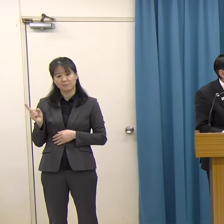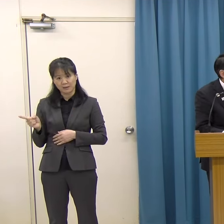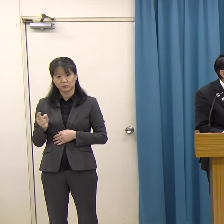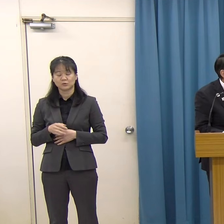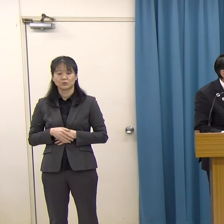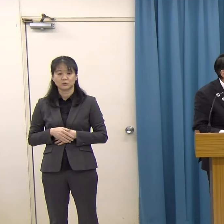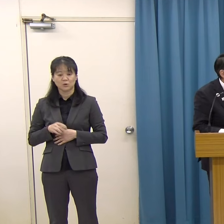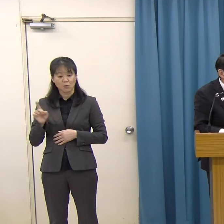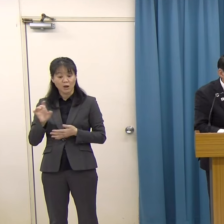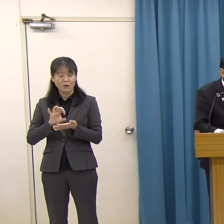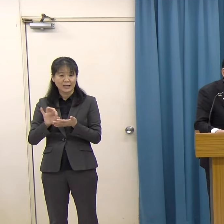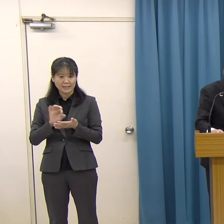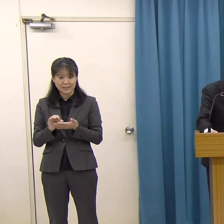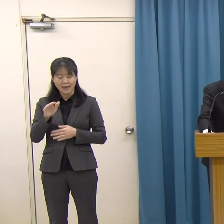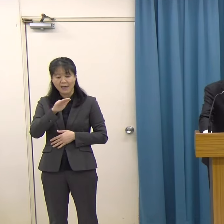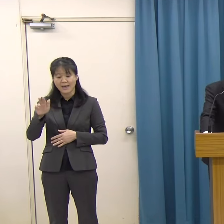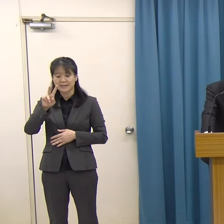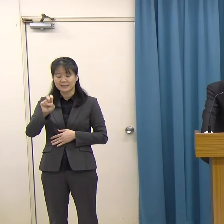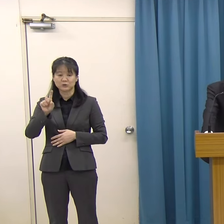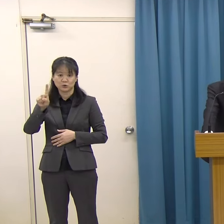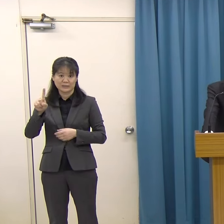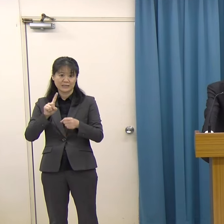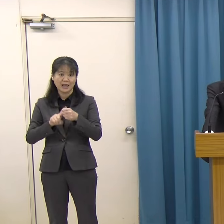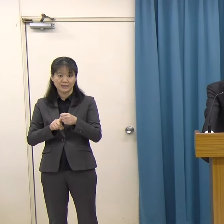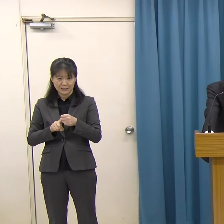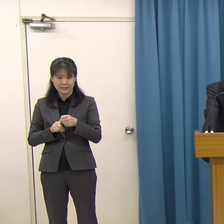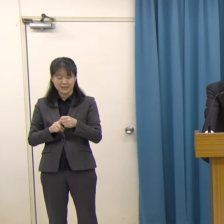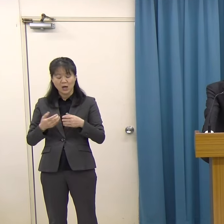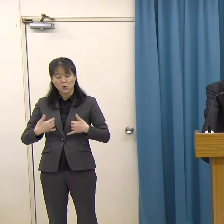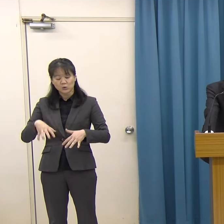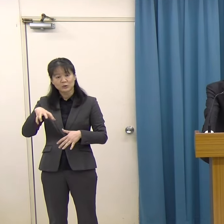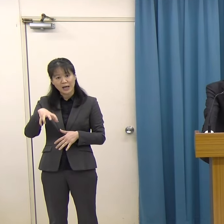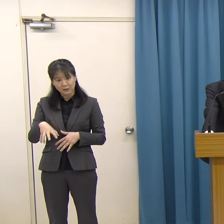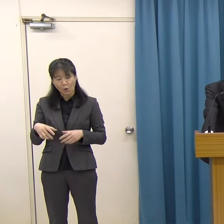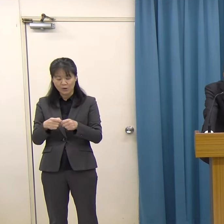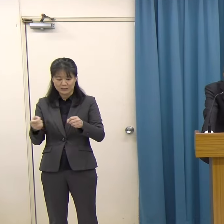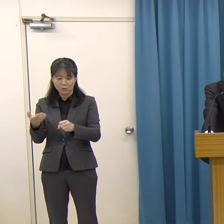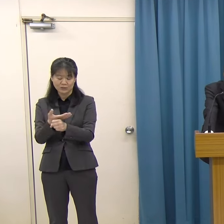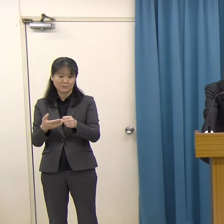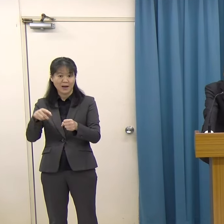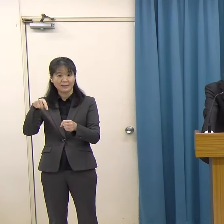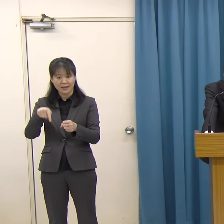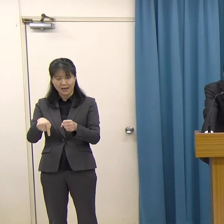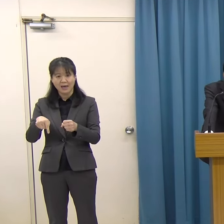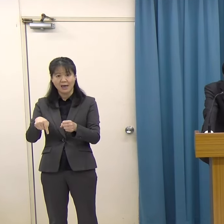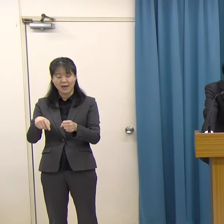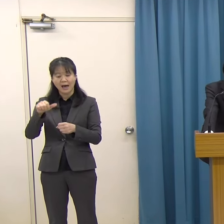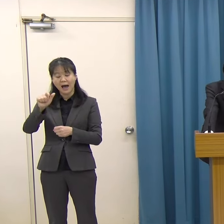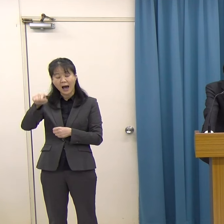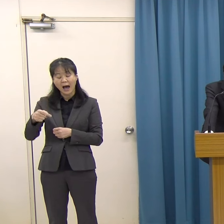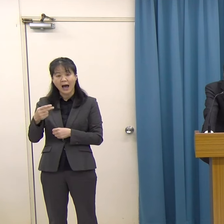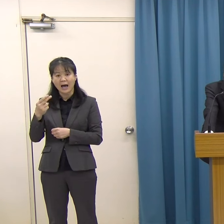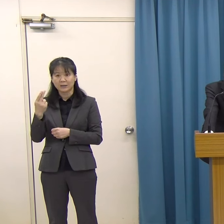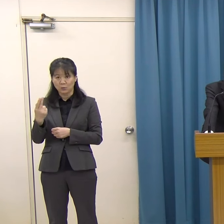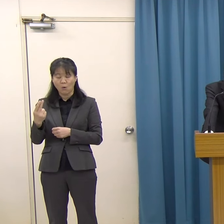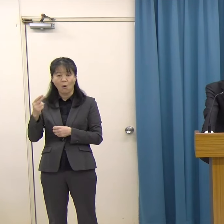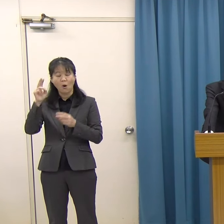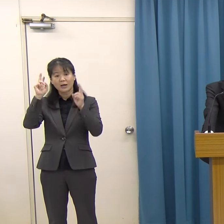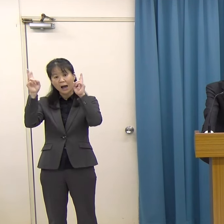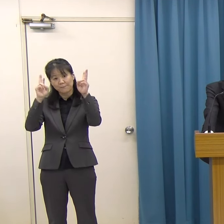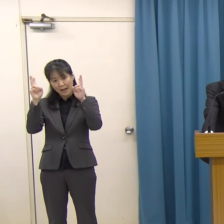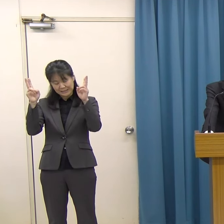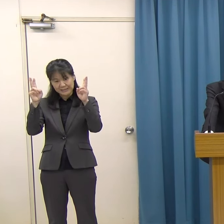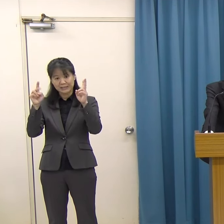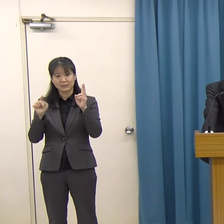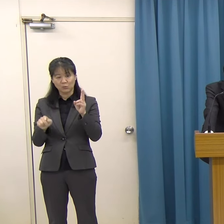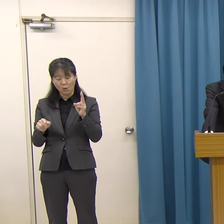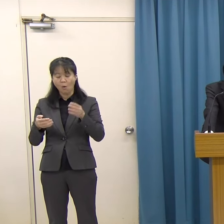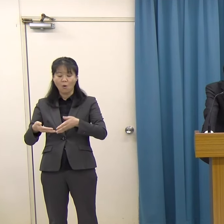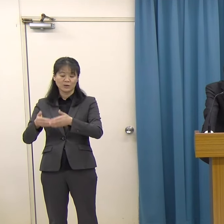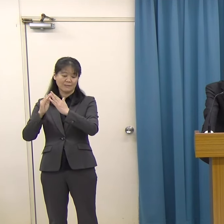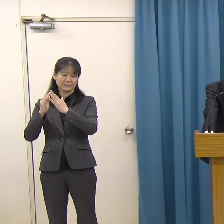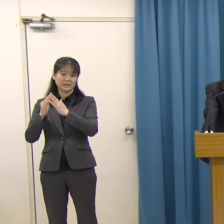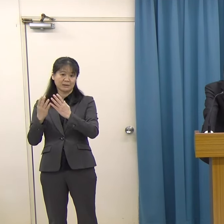平成２１年に故郷の糸島市にアートカンパニー「株式会社Studio Kura」を設立されました。